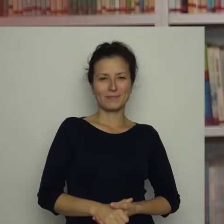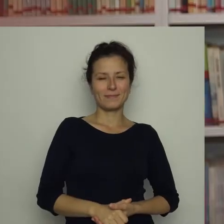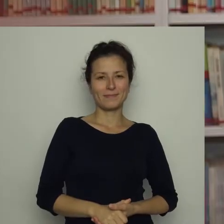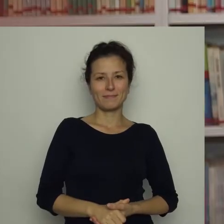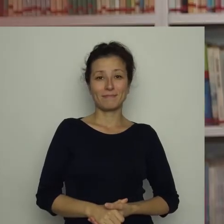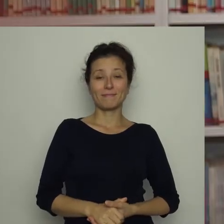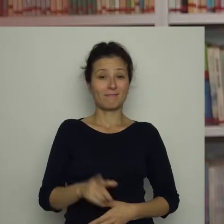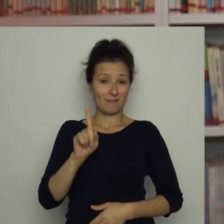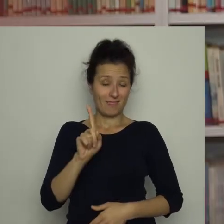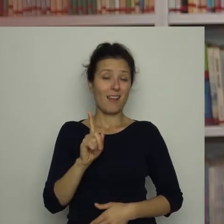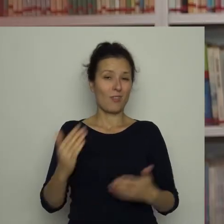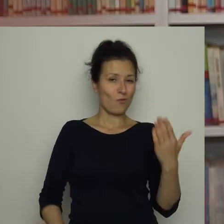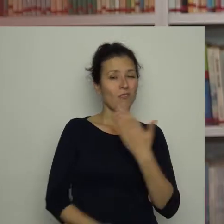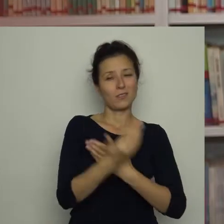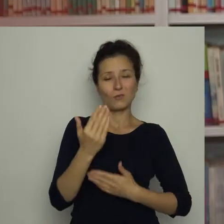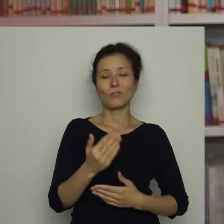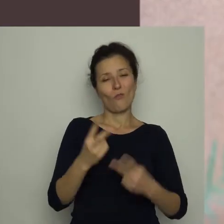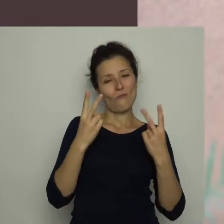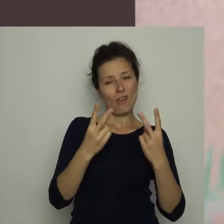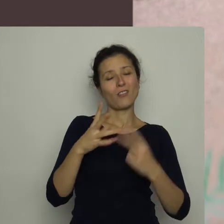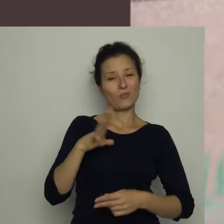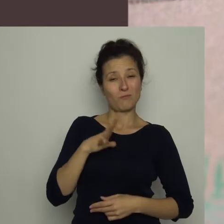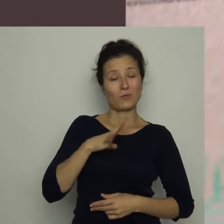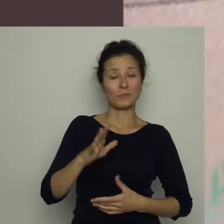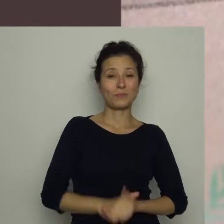Jednak okazało się, że nie jest to bez znaczenia.